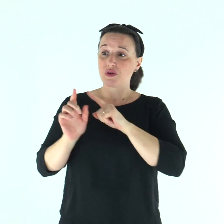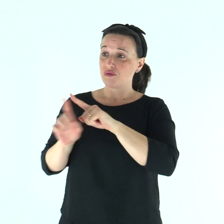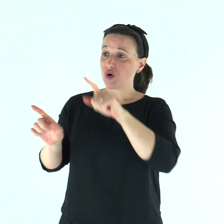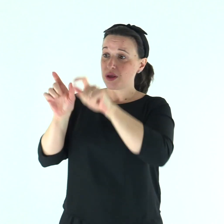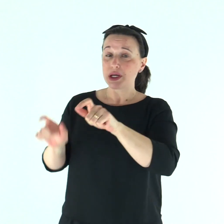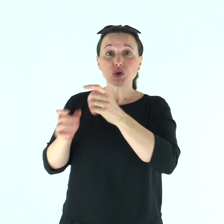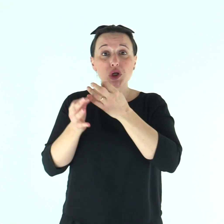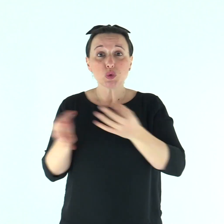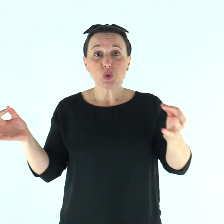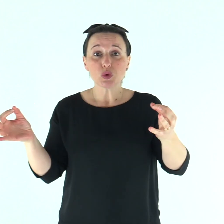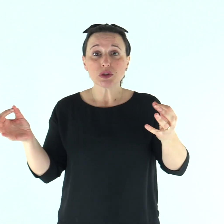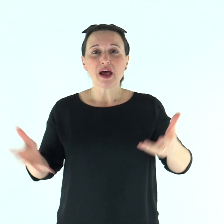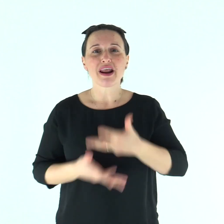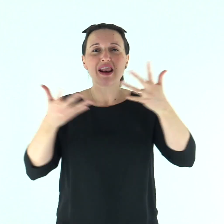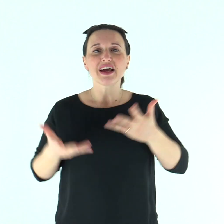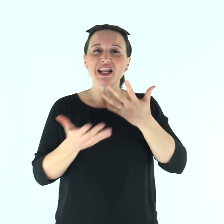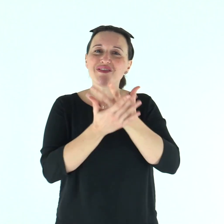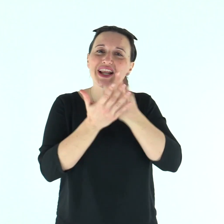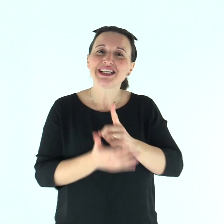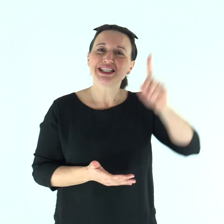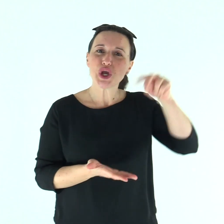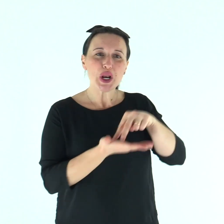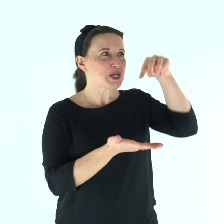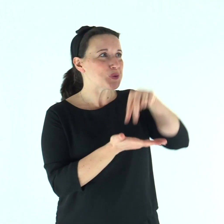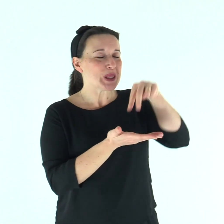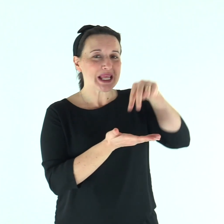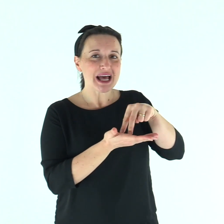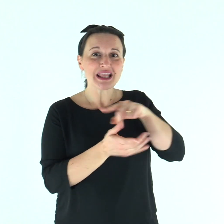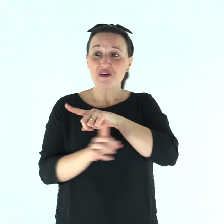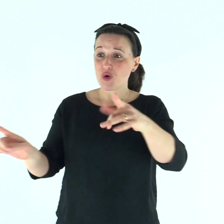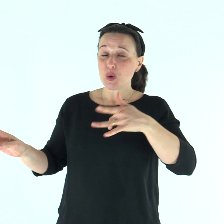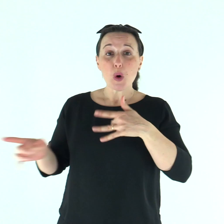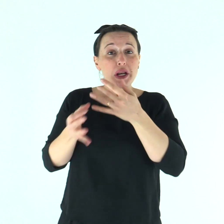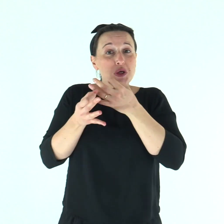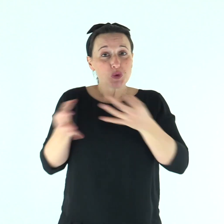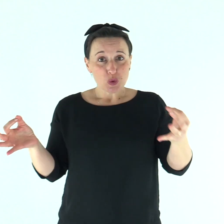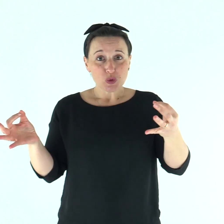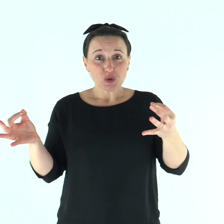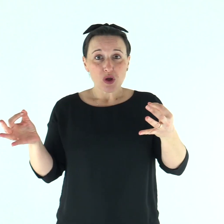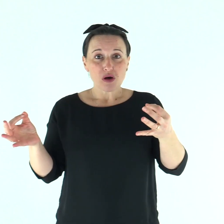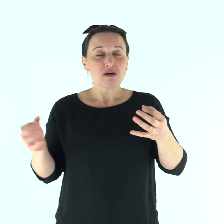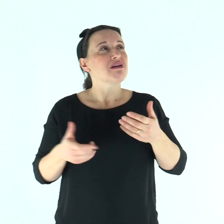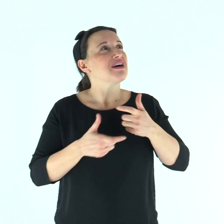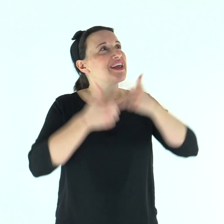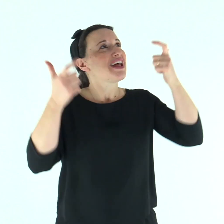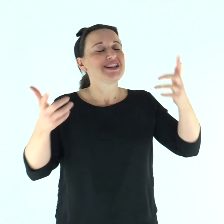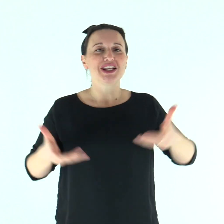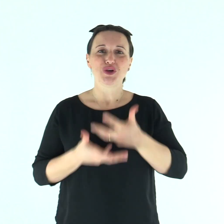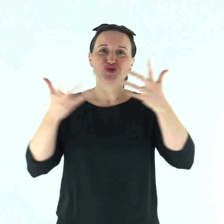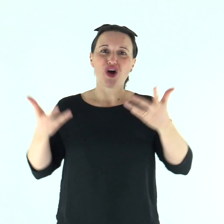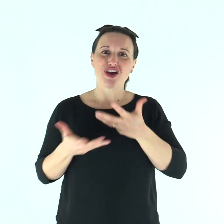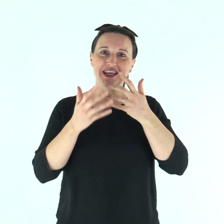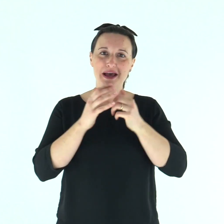Rallegratevi nel Signore ed esultate, o giusti! Voi tutti, retti di cuore, gridate di gioia!